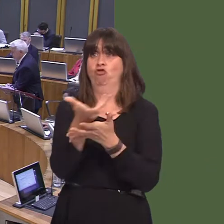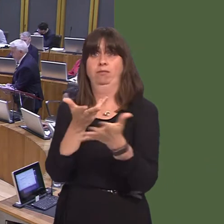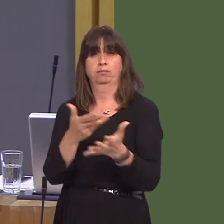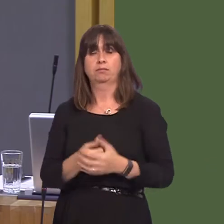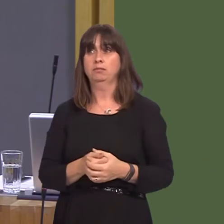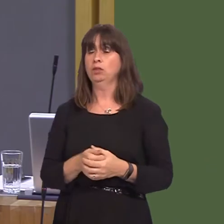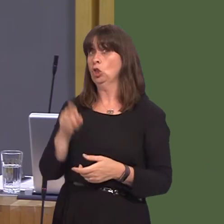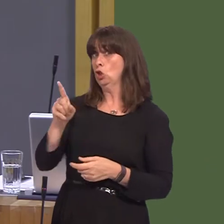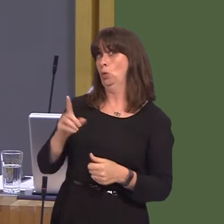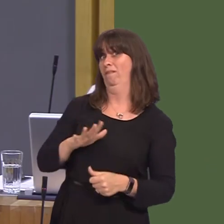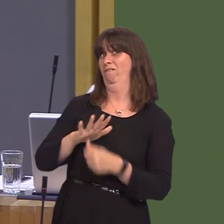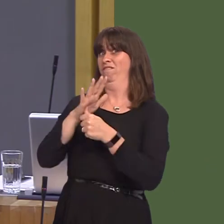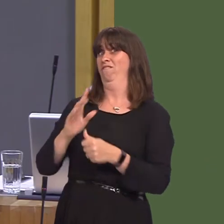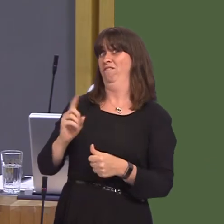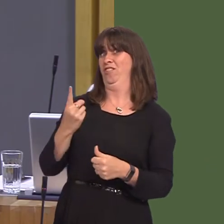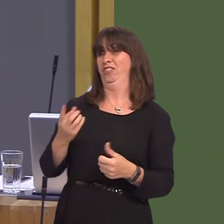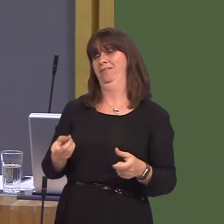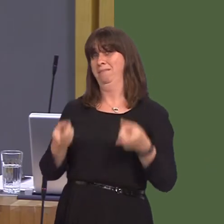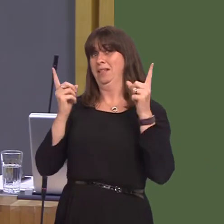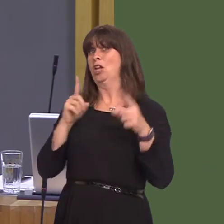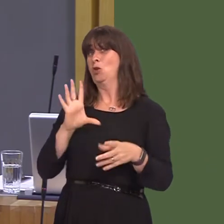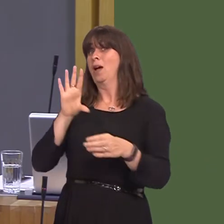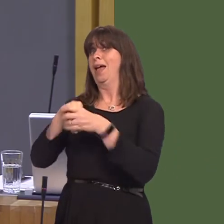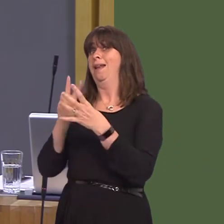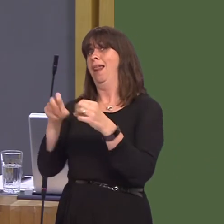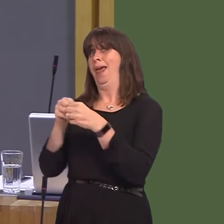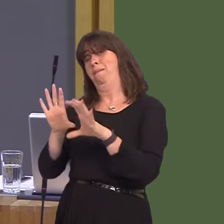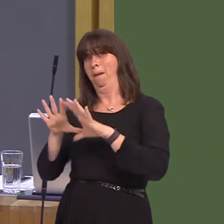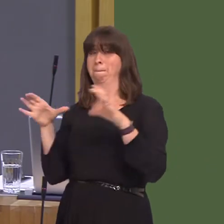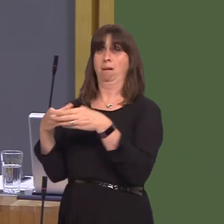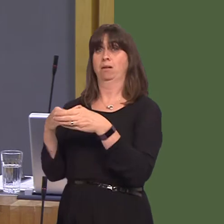of Wales, you are also a member of the Labour Party, and I would imagine that you should